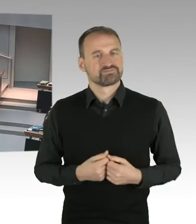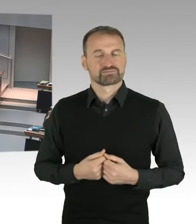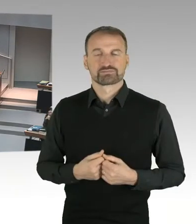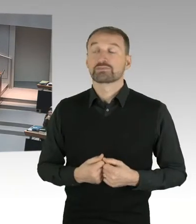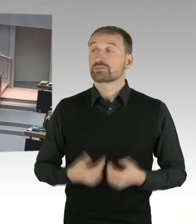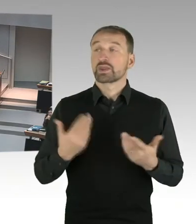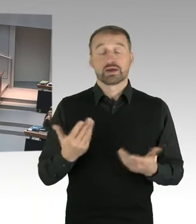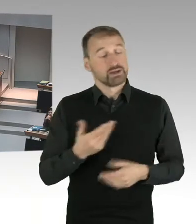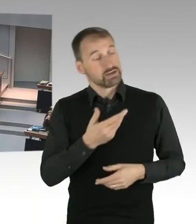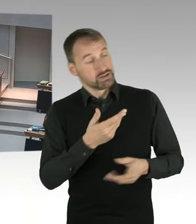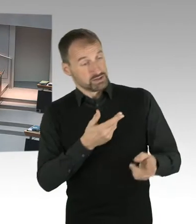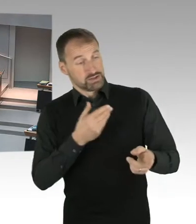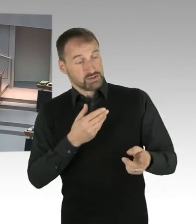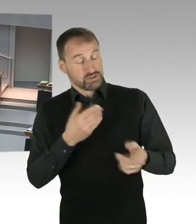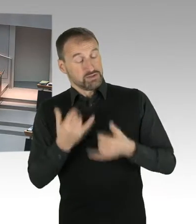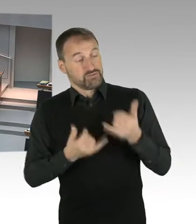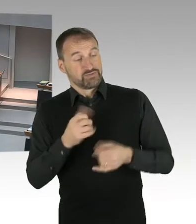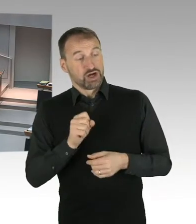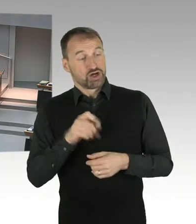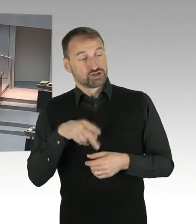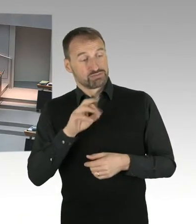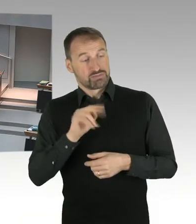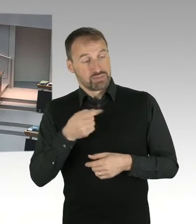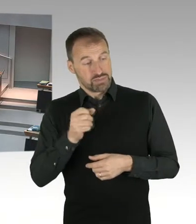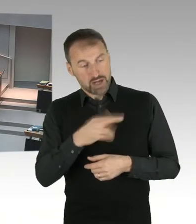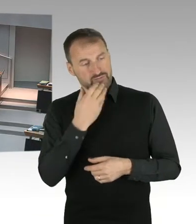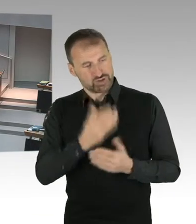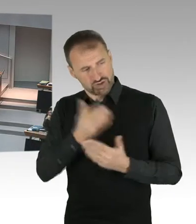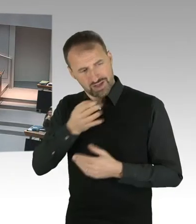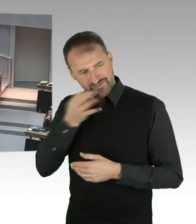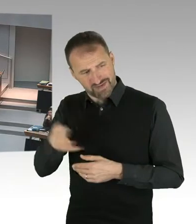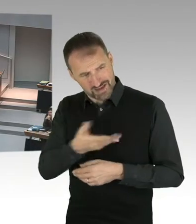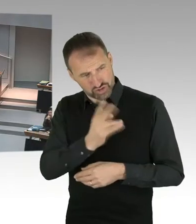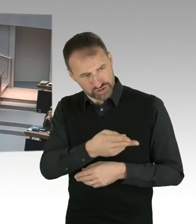Ist das dann auch, das mit dem Investor im LOI Verhandelte,